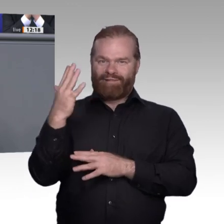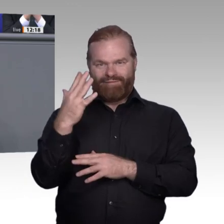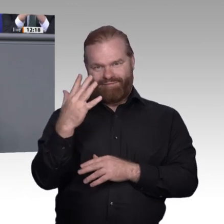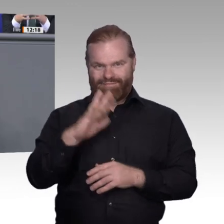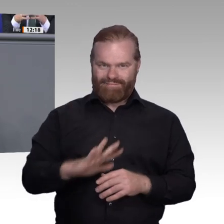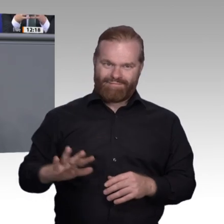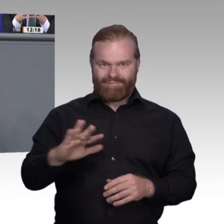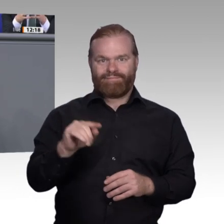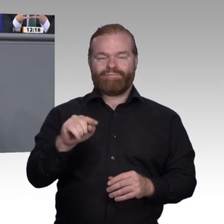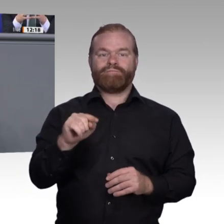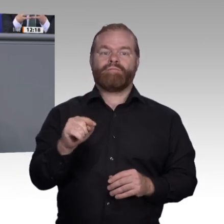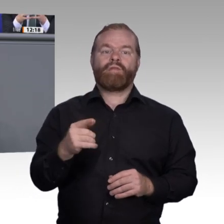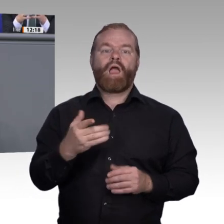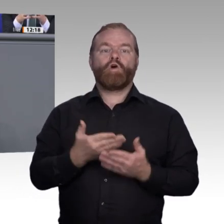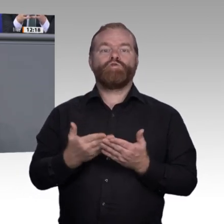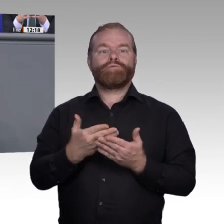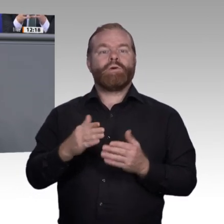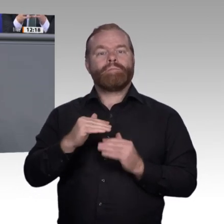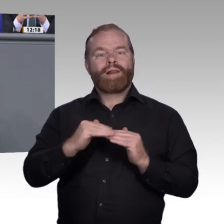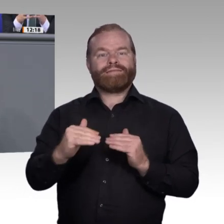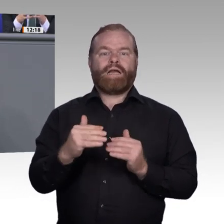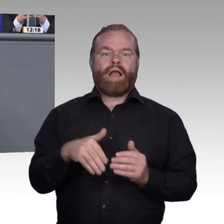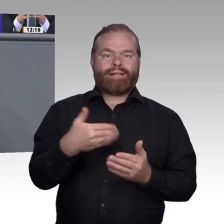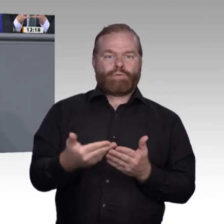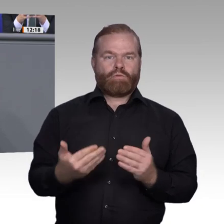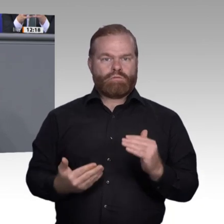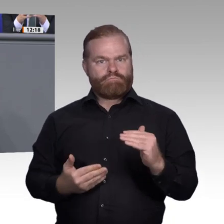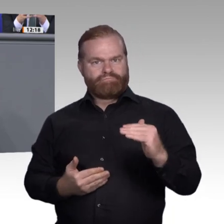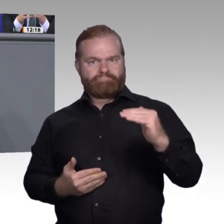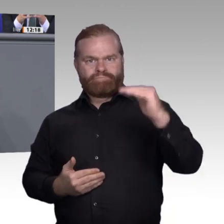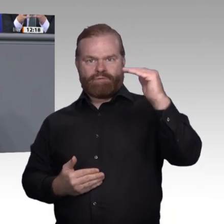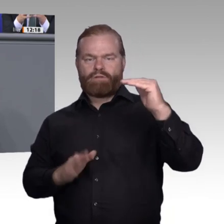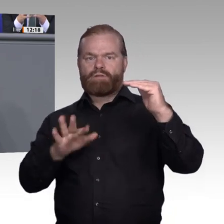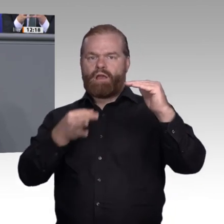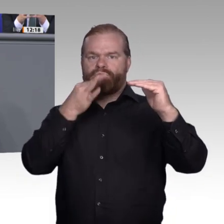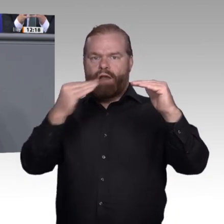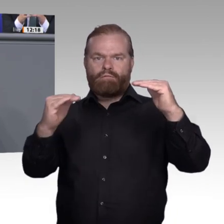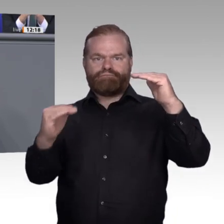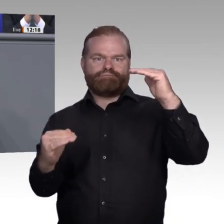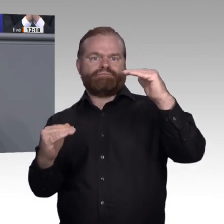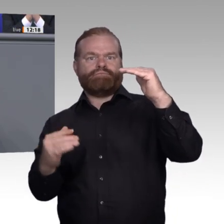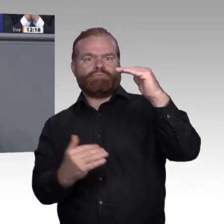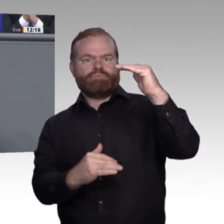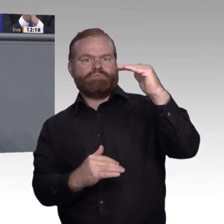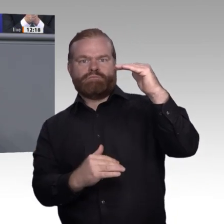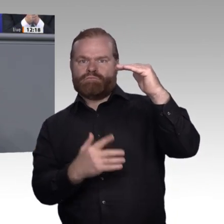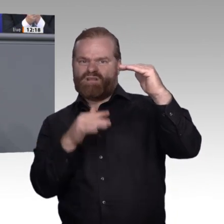Regionalstrategien für die Berufsbildung, zum Beispiel Lernfabriken 4.0 als regionale